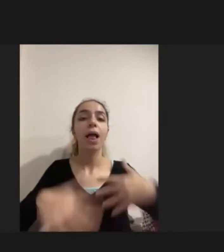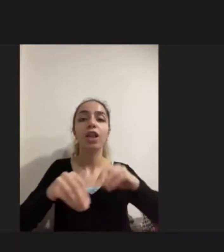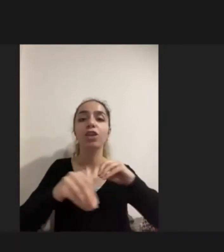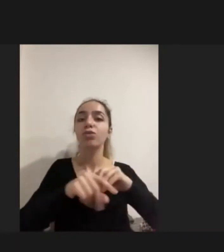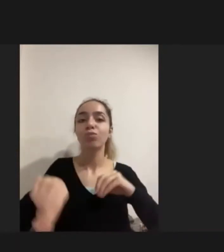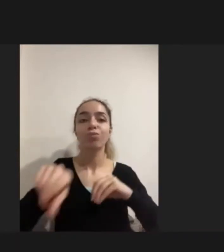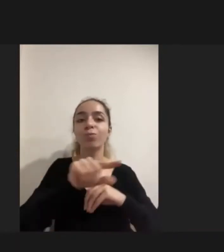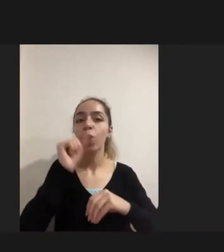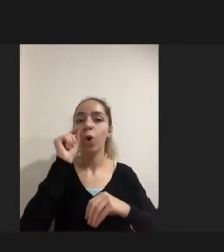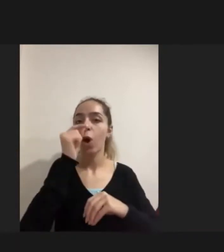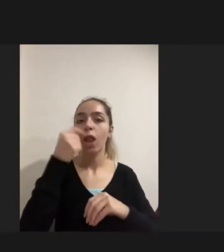gelen Engelliler